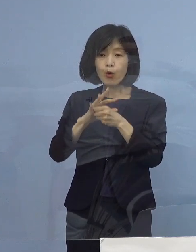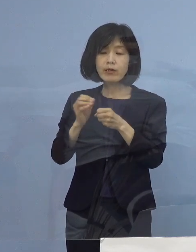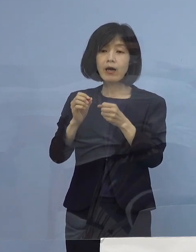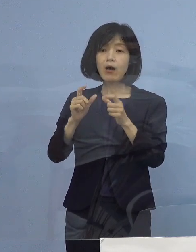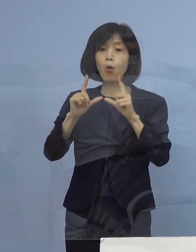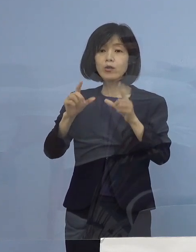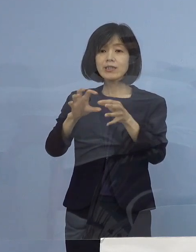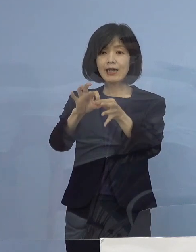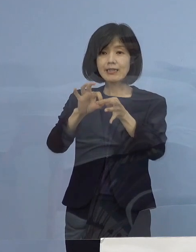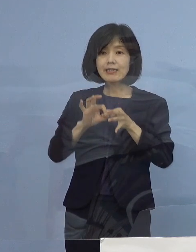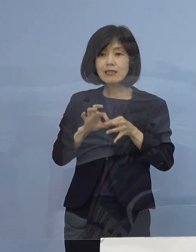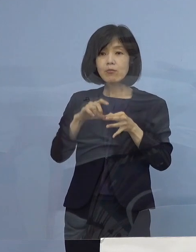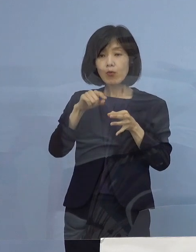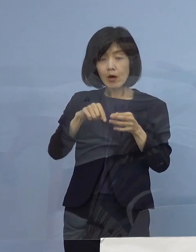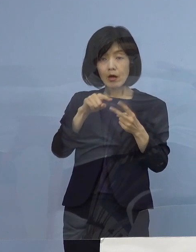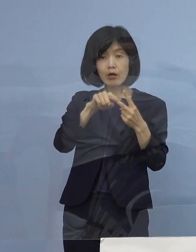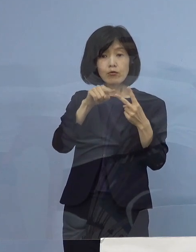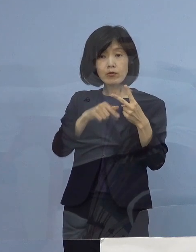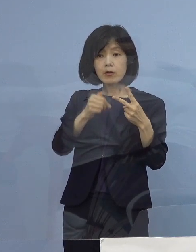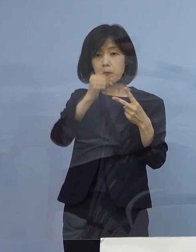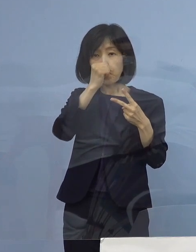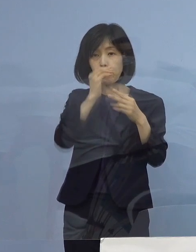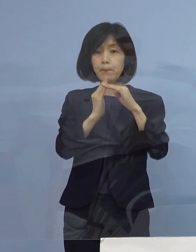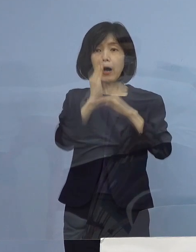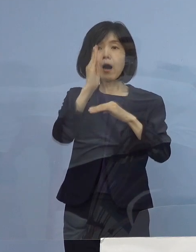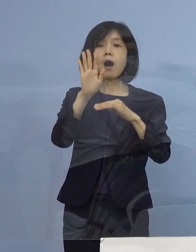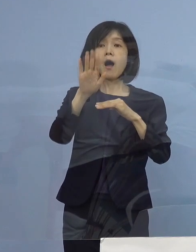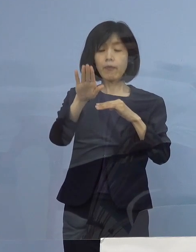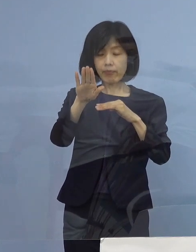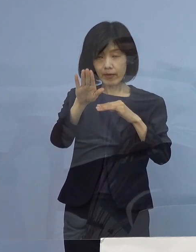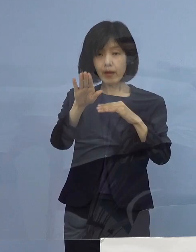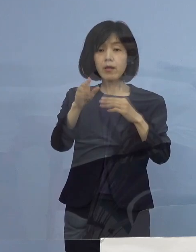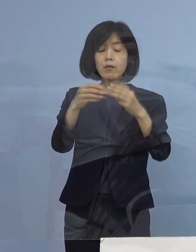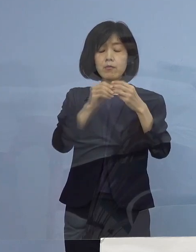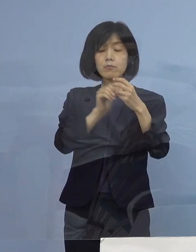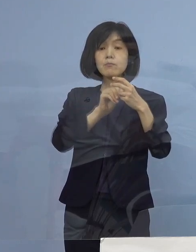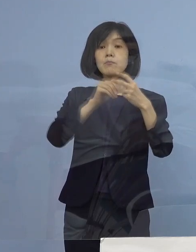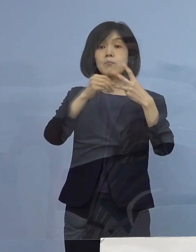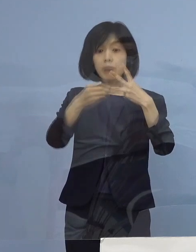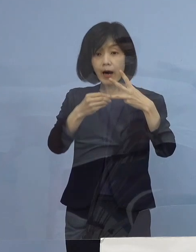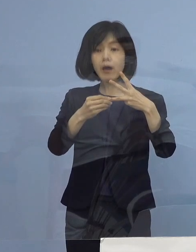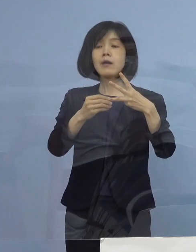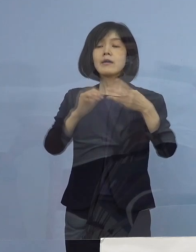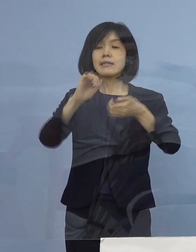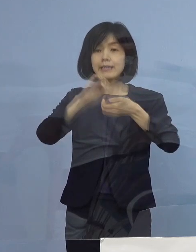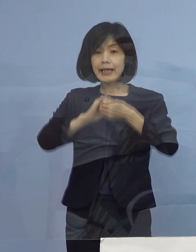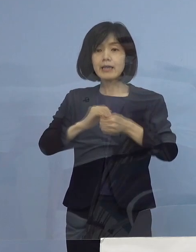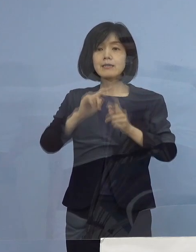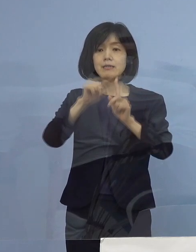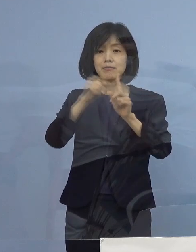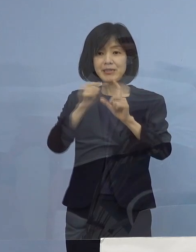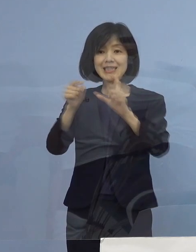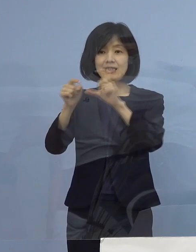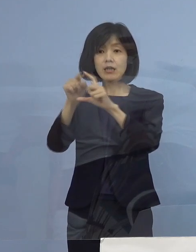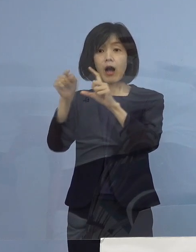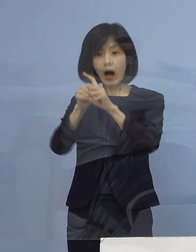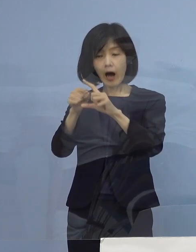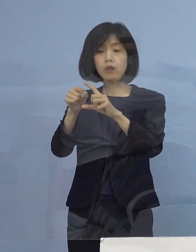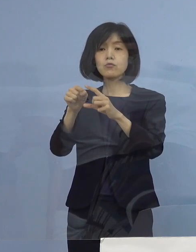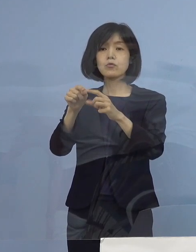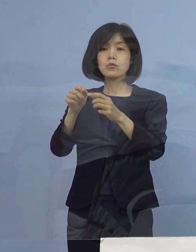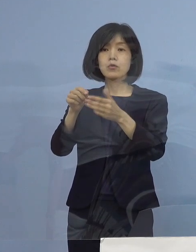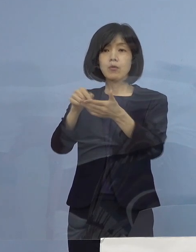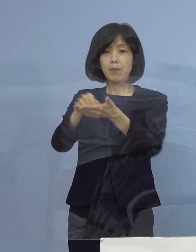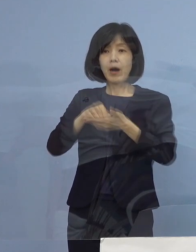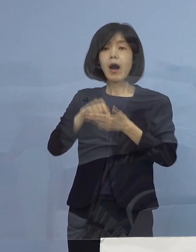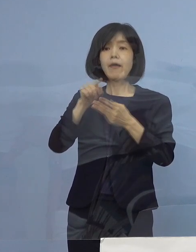この二つがあるところで 定期PCR検査に応募いただいて1回でも やっていただく